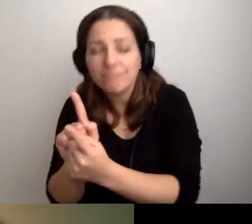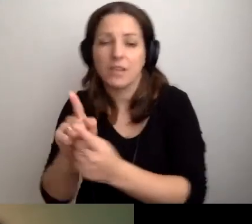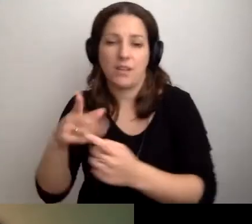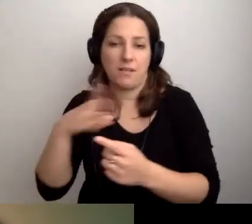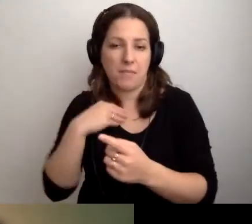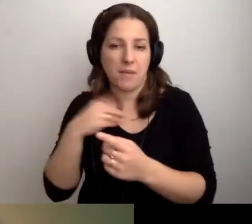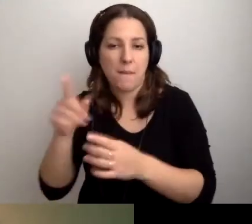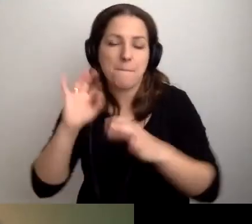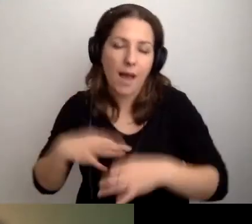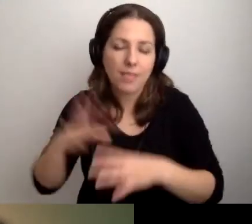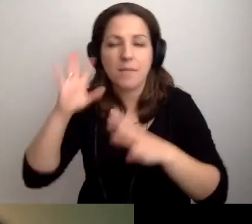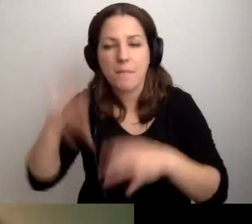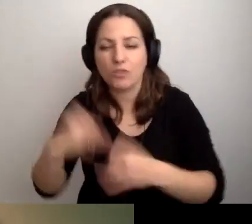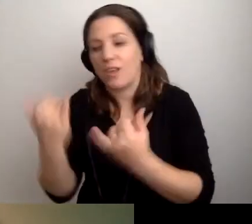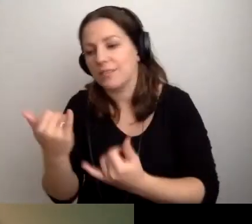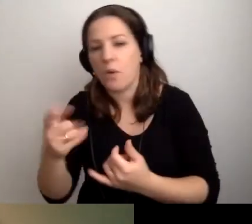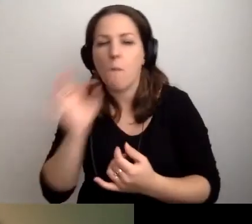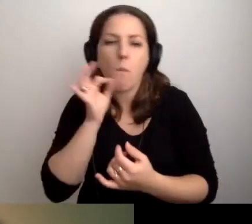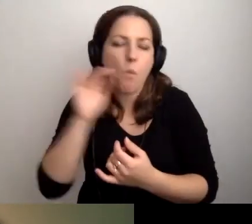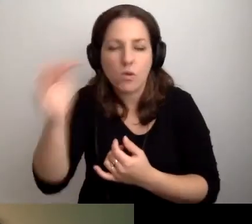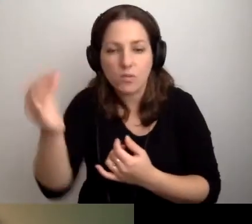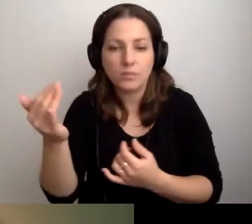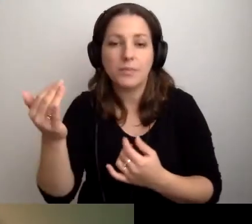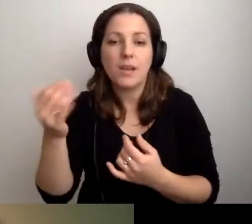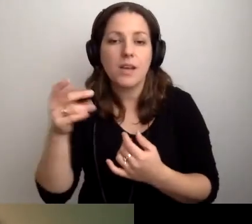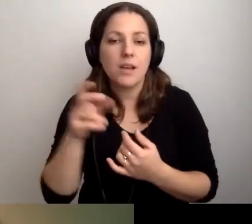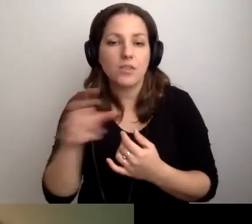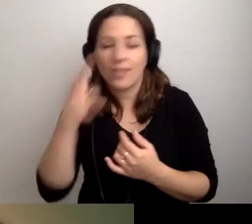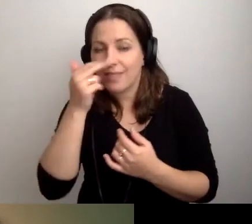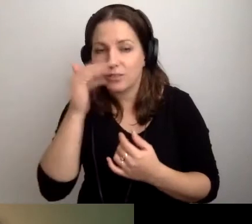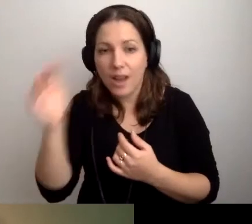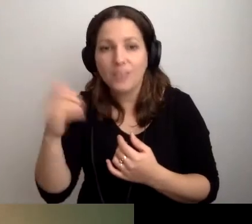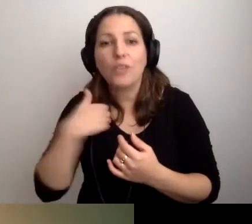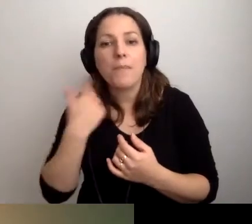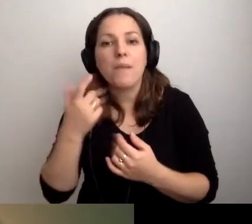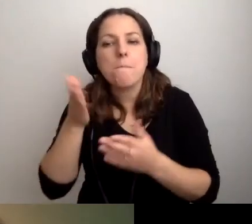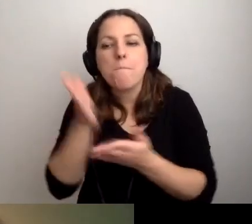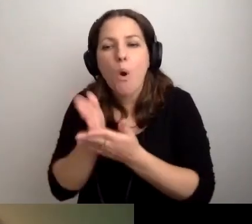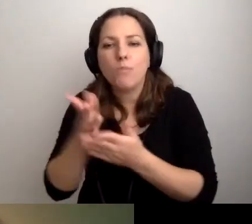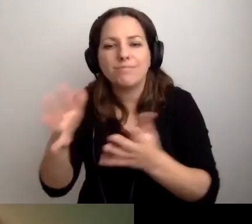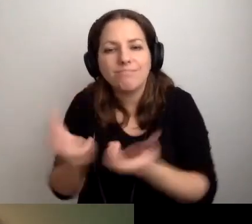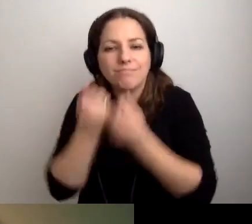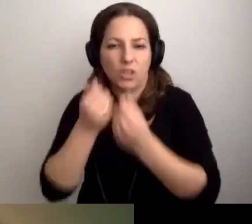pana, pani, dziecka, młodzieńca czy nastolatki, żeby pomóc znaleźć książkę.